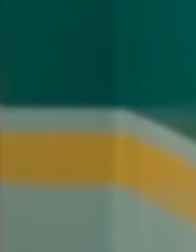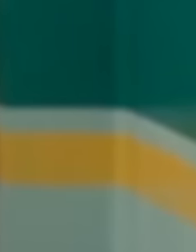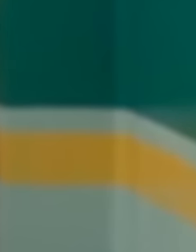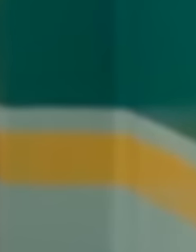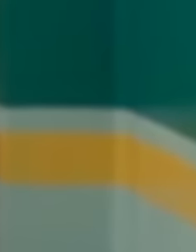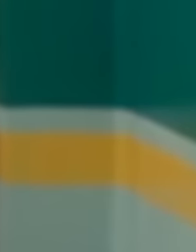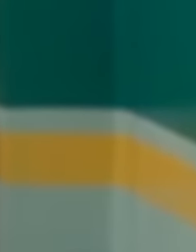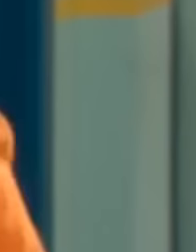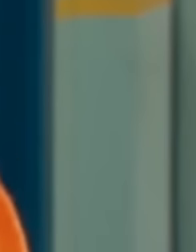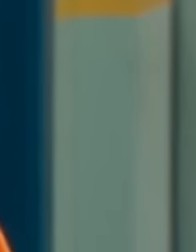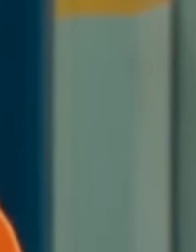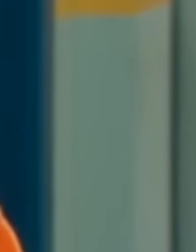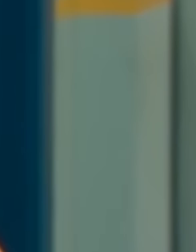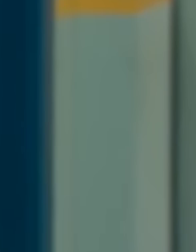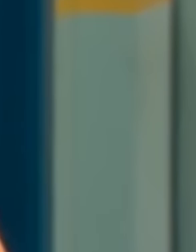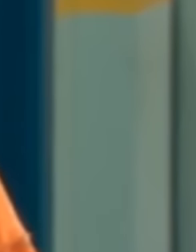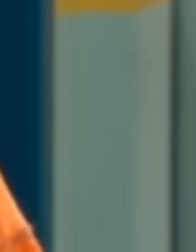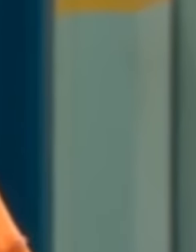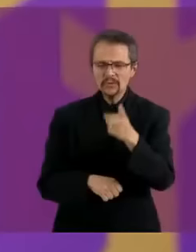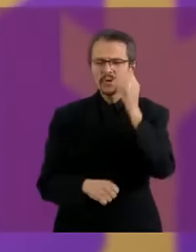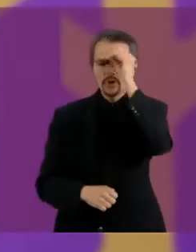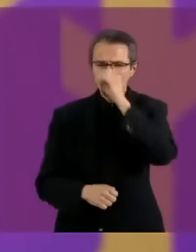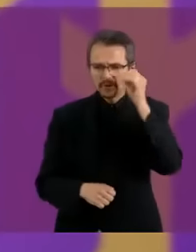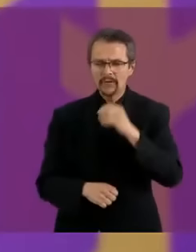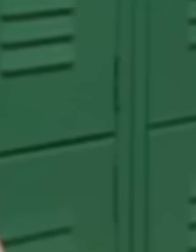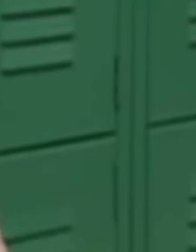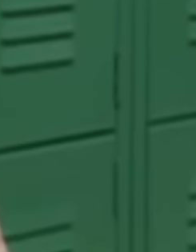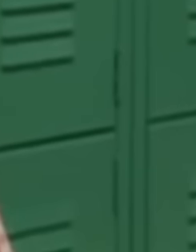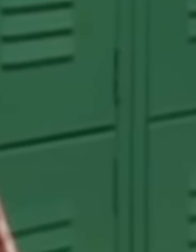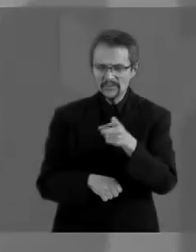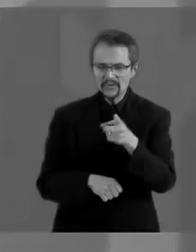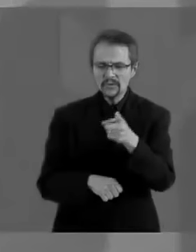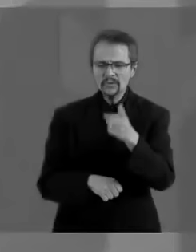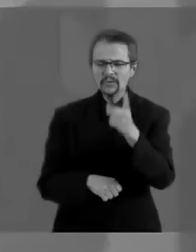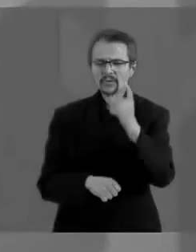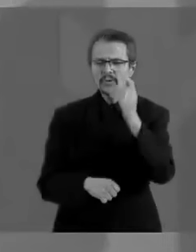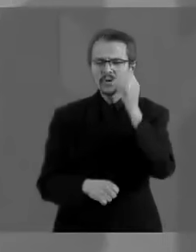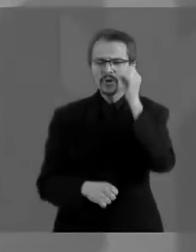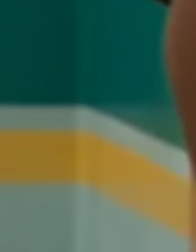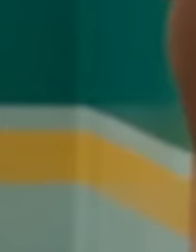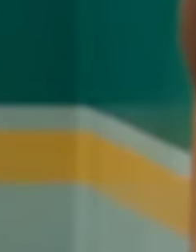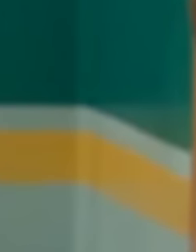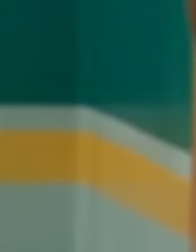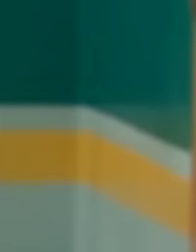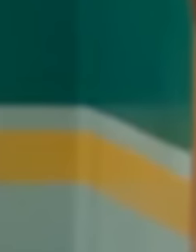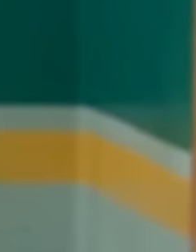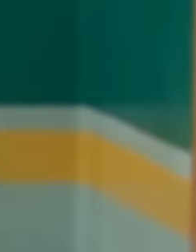Dame ideas, necesito ideas ¿Quién eres? Dame un segundo